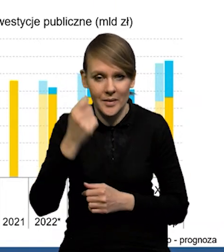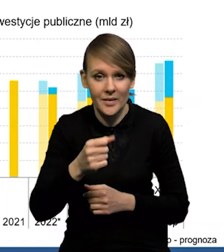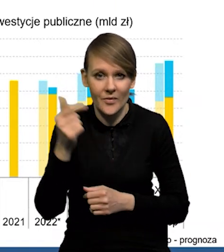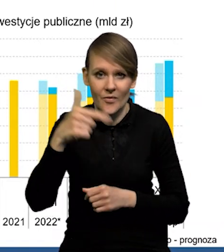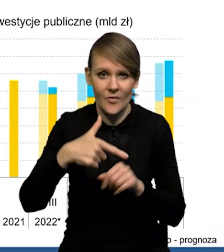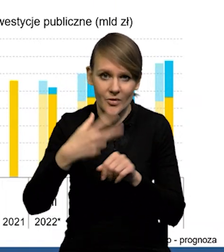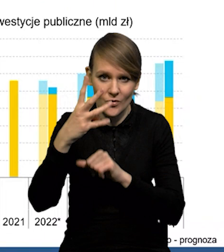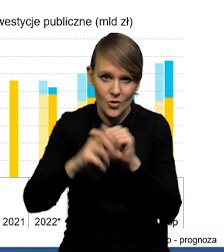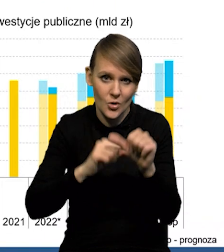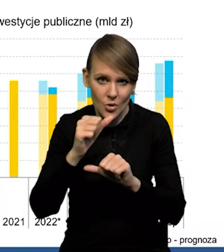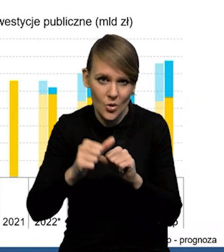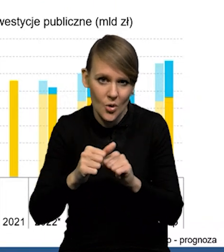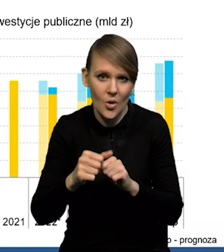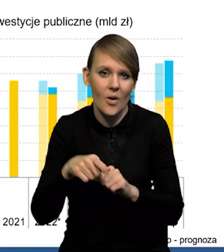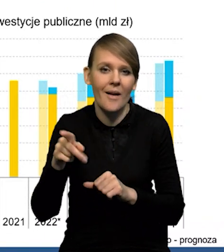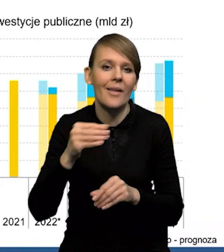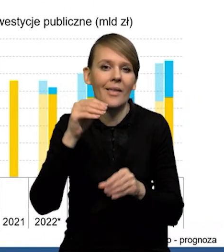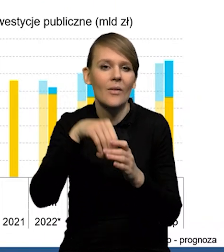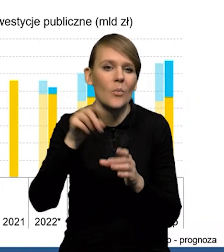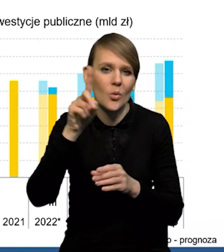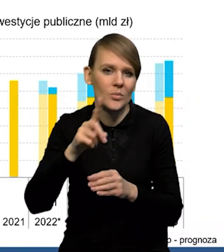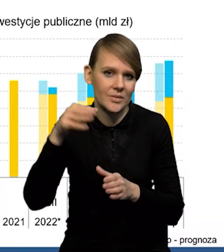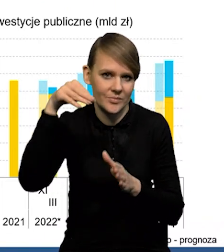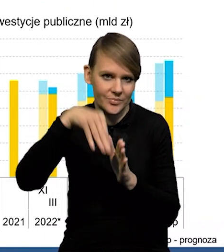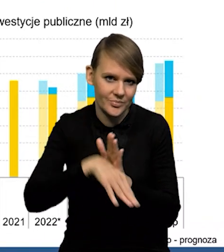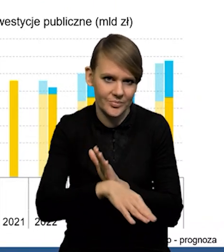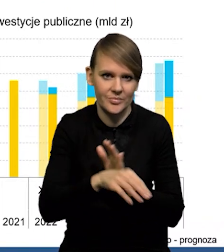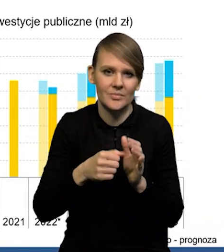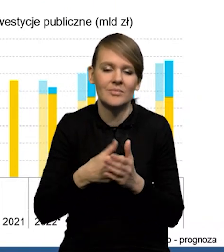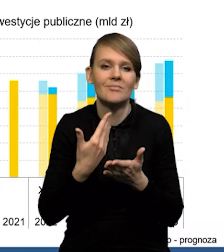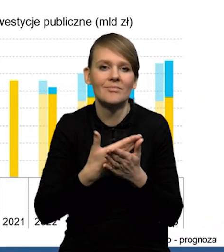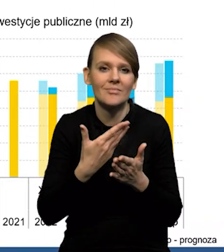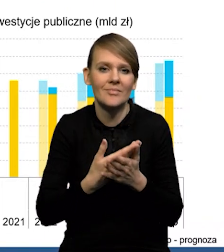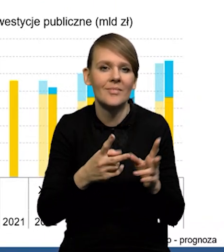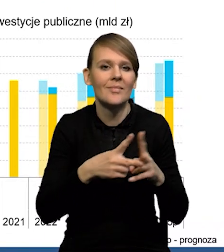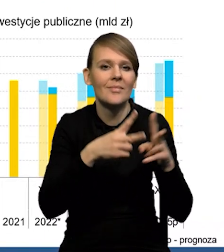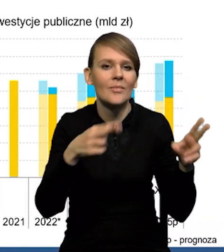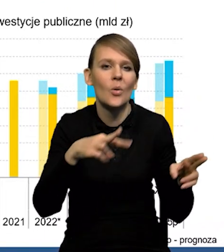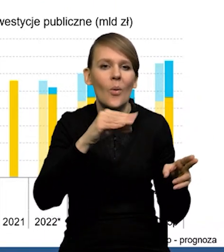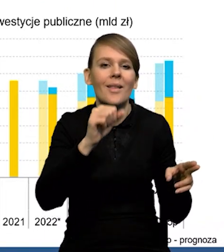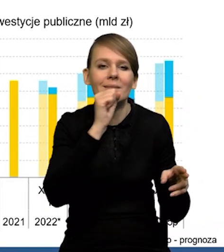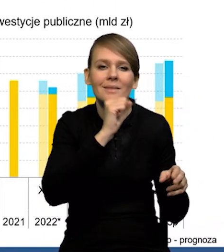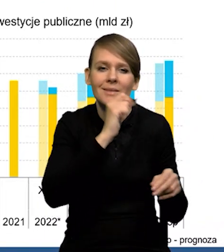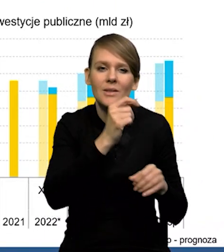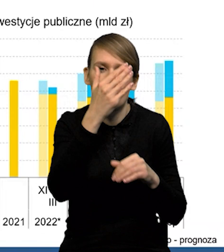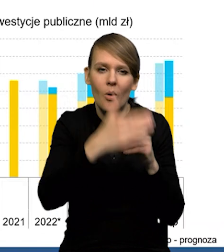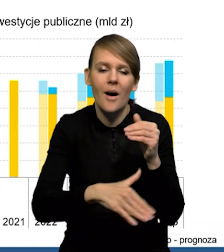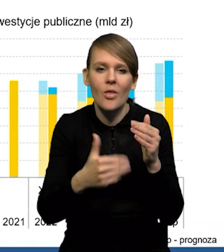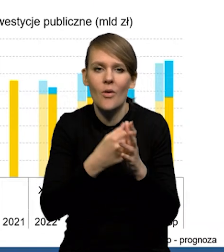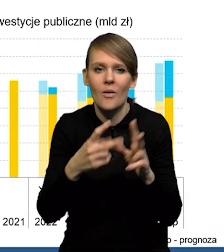że ten '24 rok to z kolei dołek, jeśli chodzi o inwestycje publiczne. Kończy się perspektywa stara, unijna. Nowa perspektywa zaczyna się,